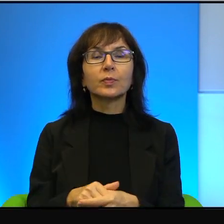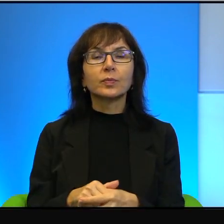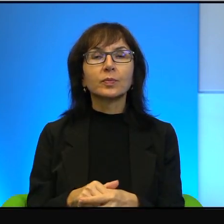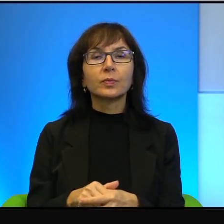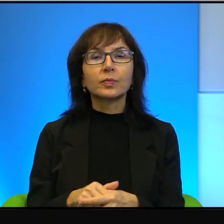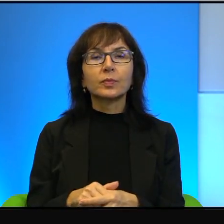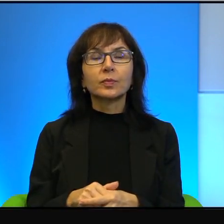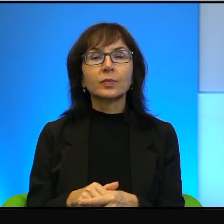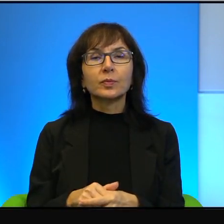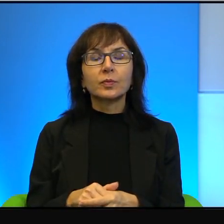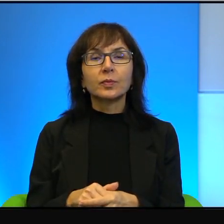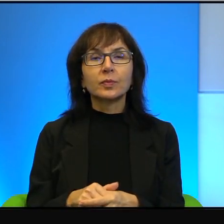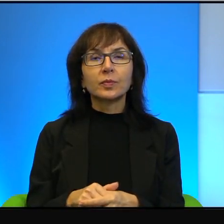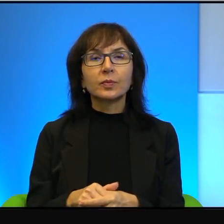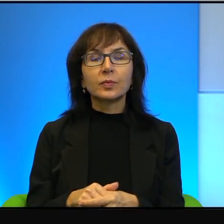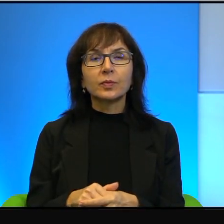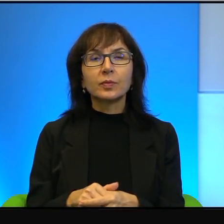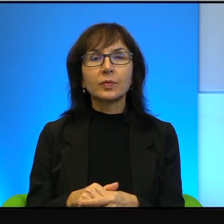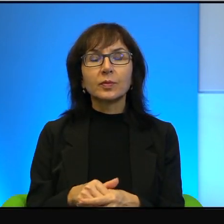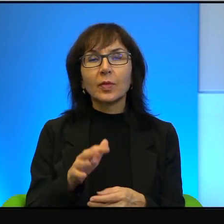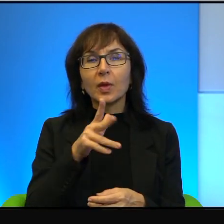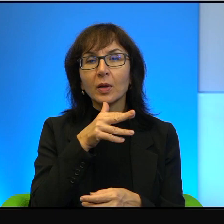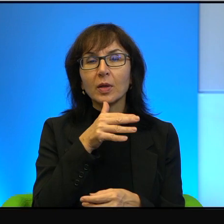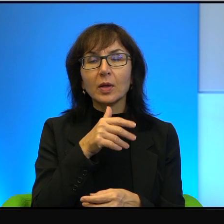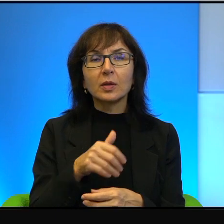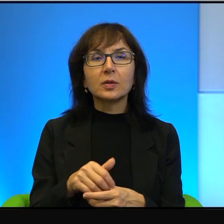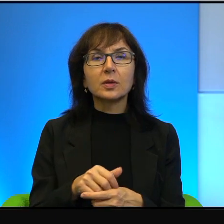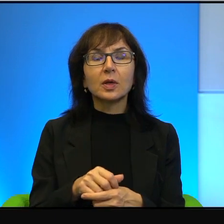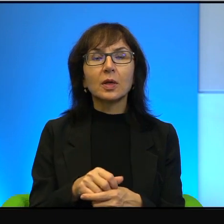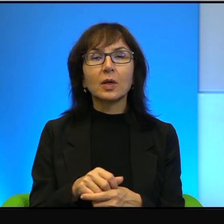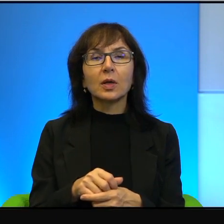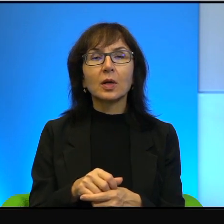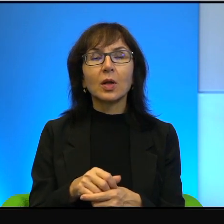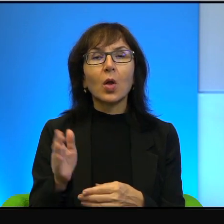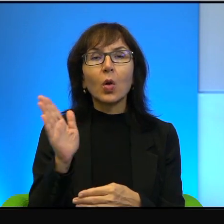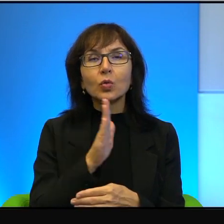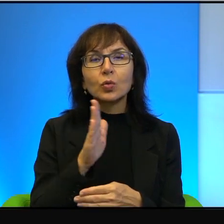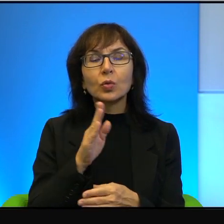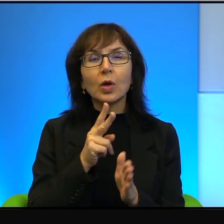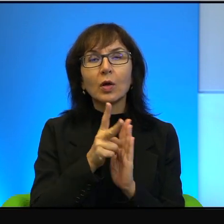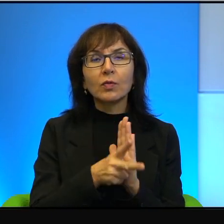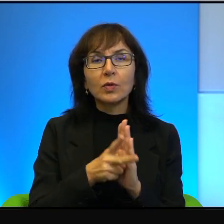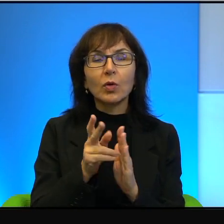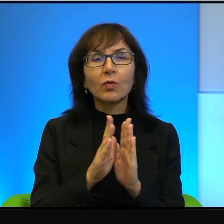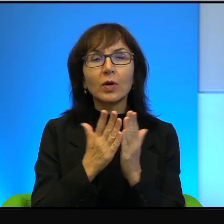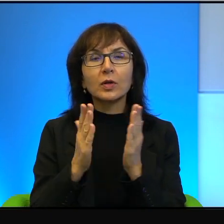Tymczasem właśnie, właśnie izraelska czy sztuka filmowa, czy literatura to jest taki